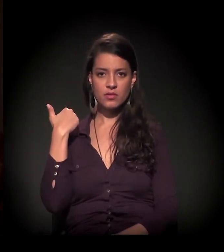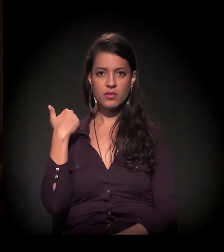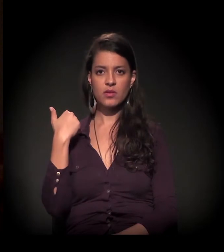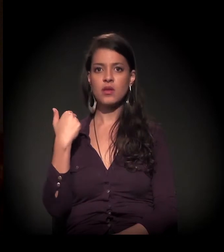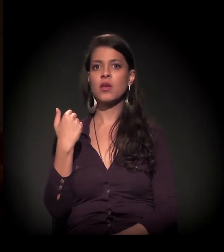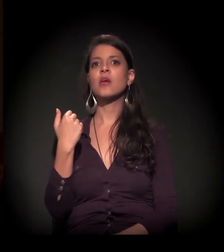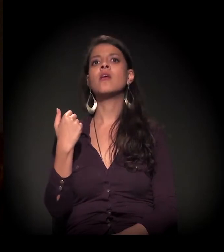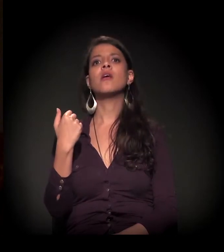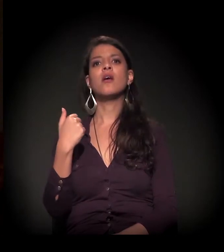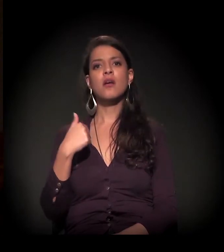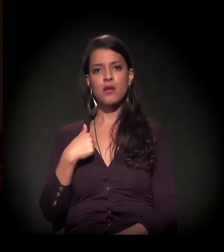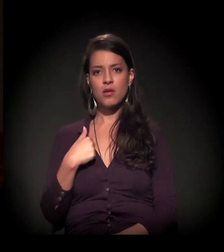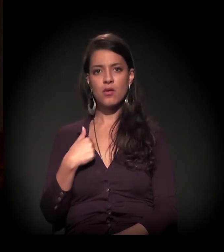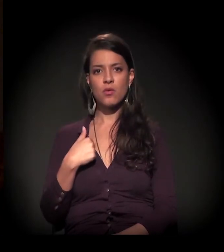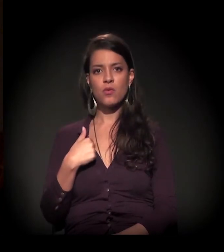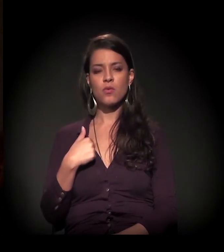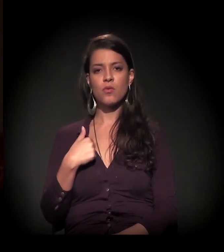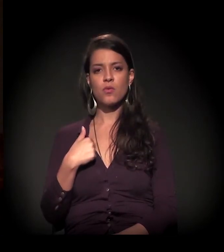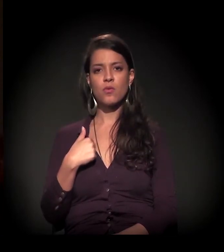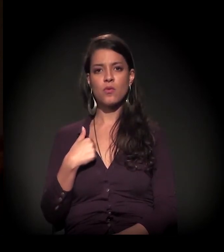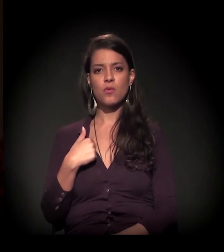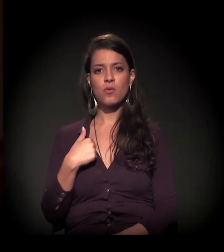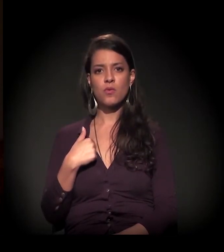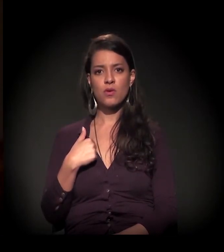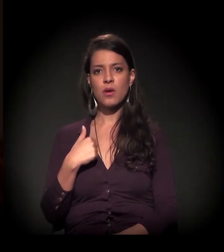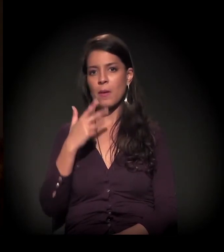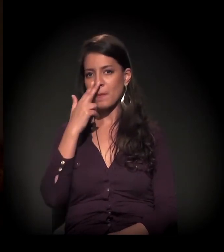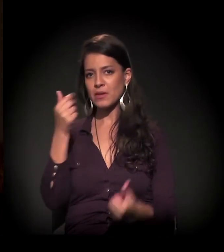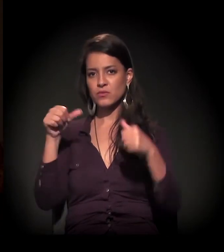que antecedem 2017, eu emergi, submergi,